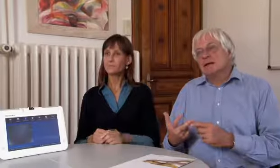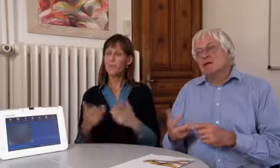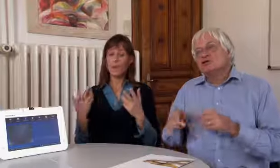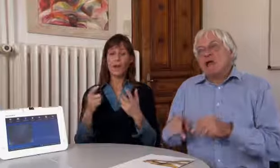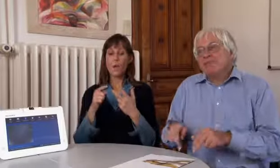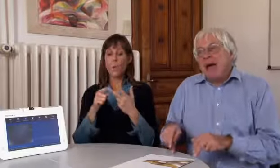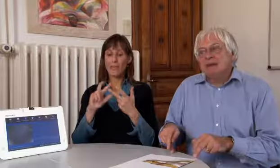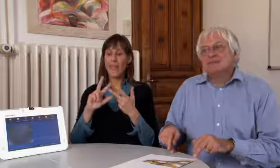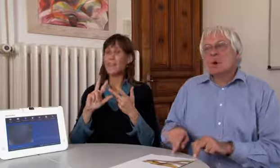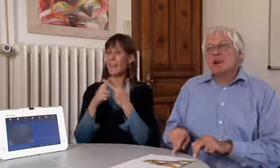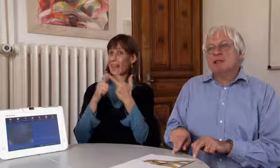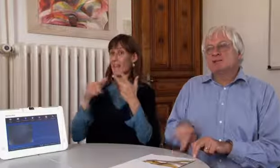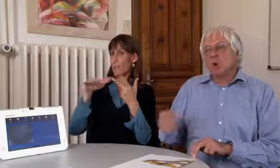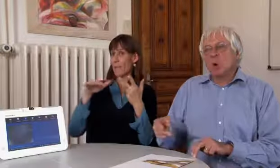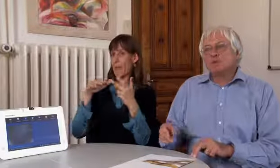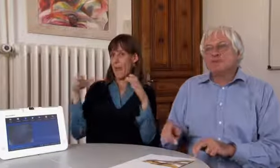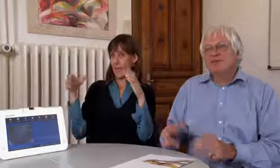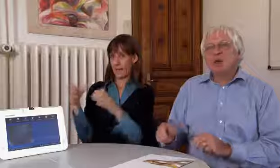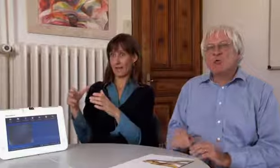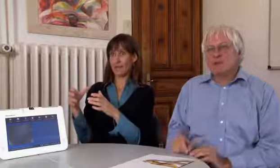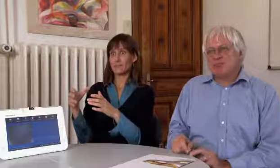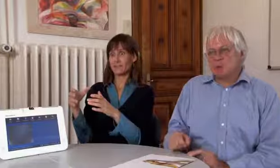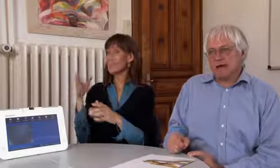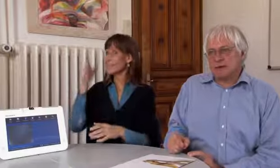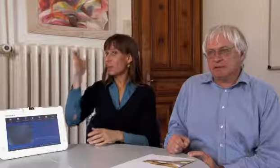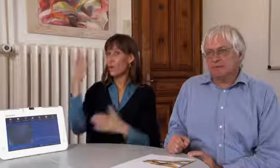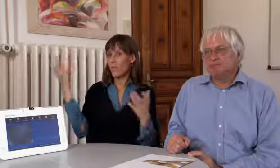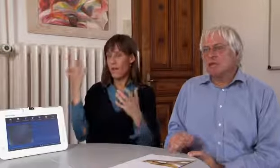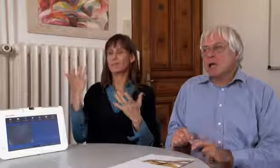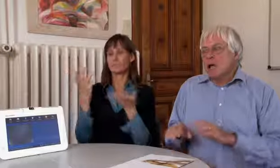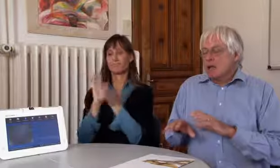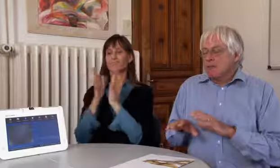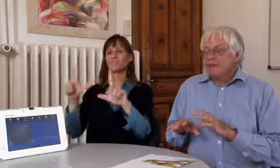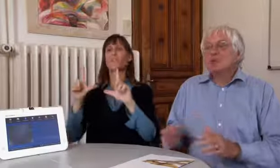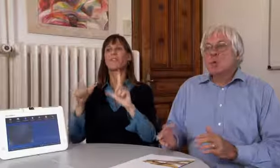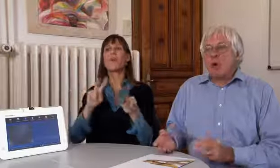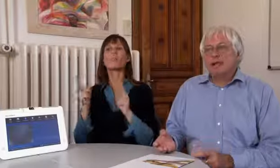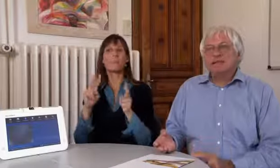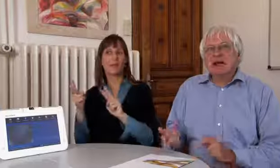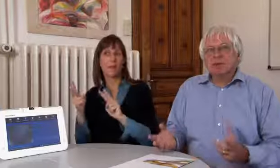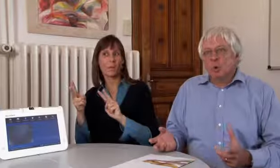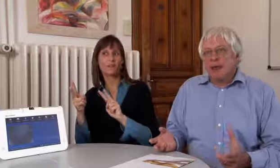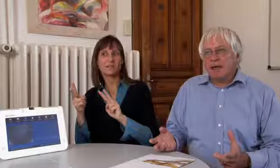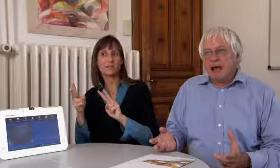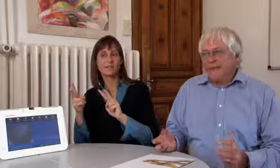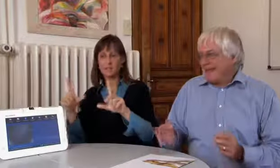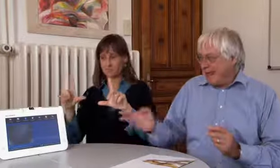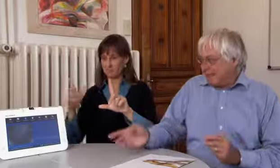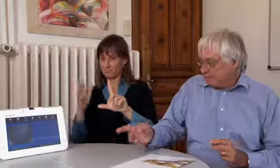Also unser drittes Standbein soll in Zukunft die Videovermittlung sein.